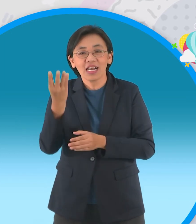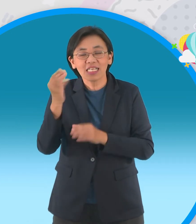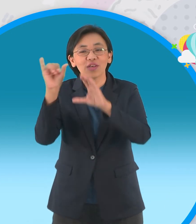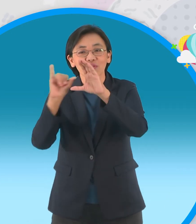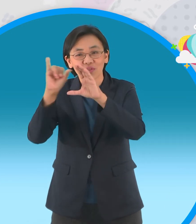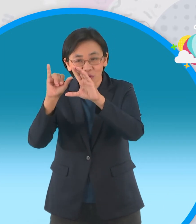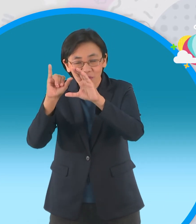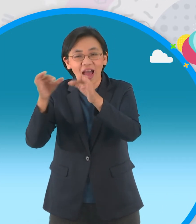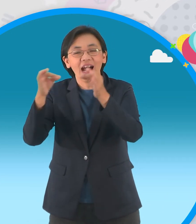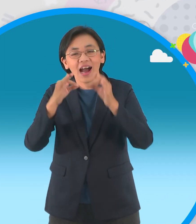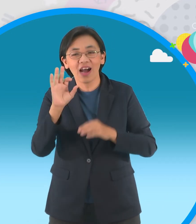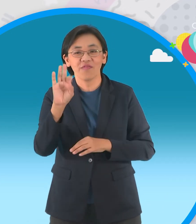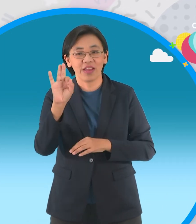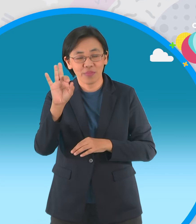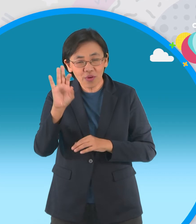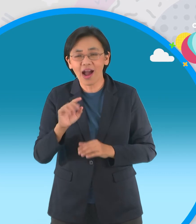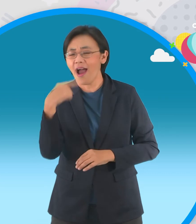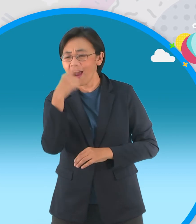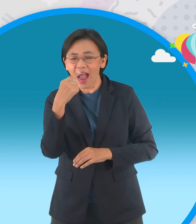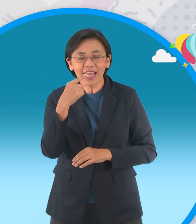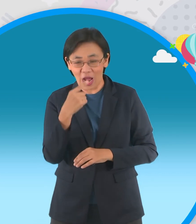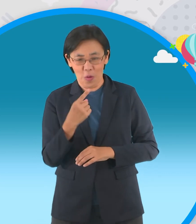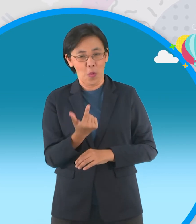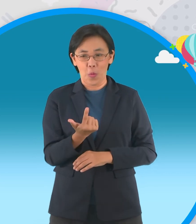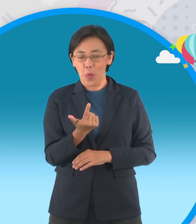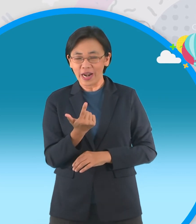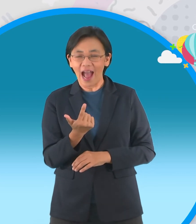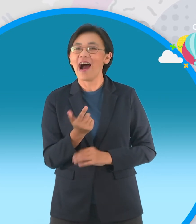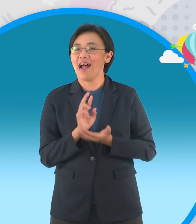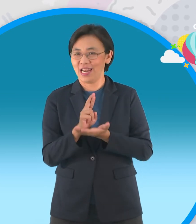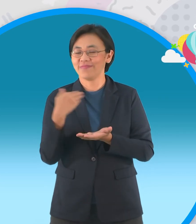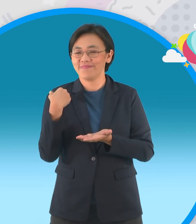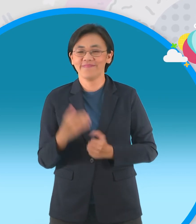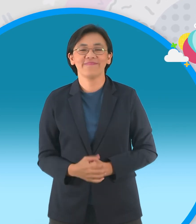แล้วก็ลงยูทูปและส่งที่เราใน Facebook นะ จ๊ะใครที่เป็นที่ชอบอกชอบใจก็รับกันไปเลยจ้า